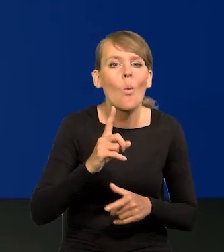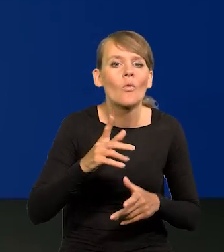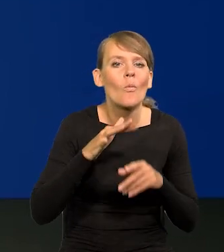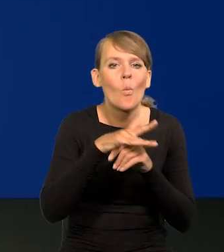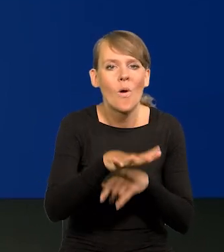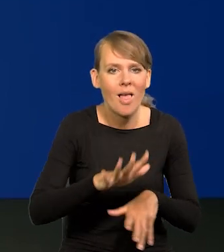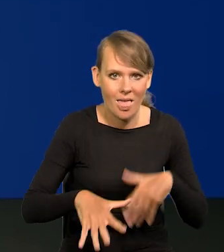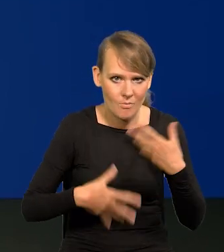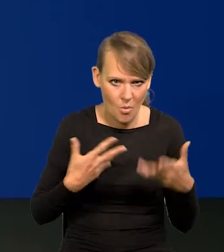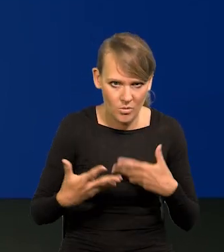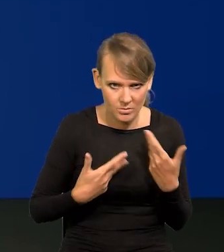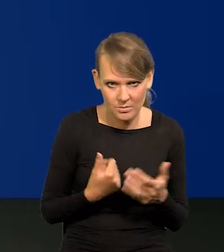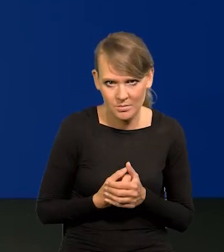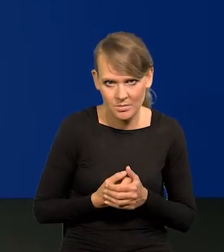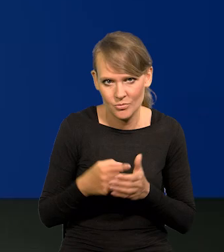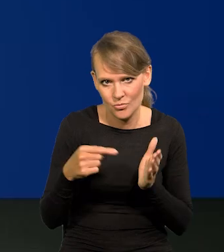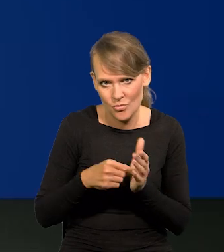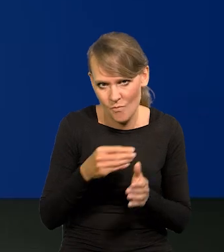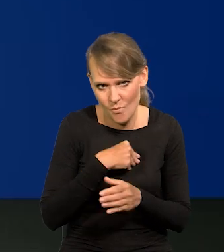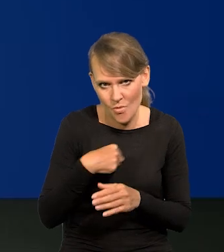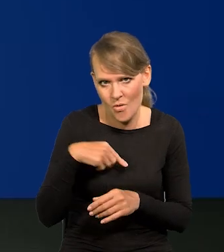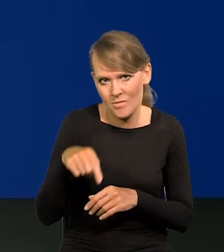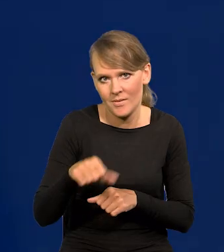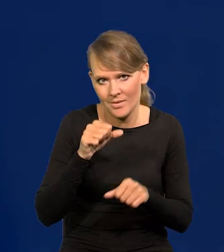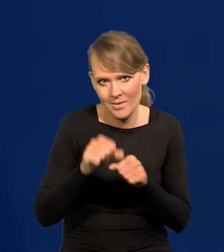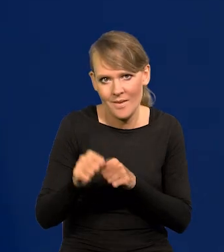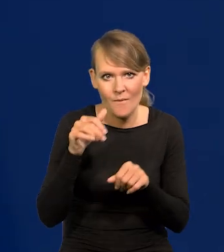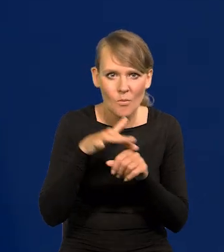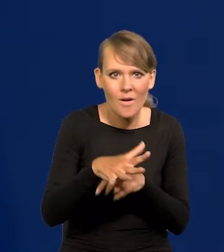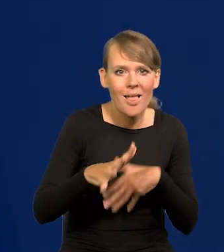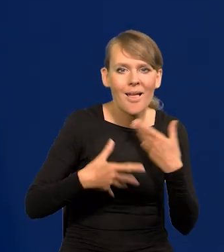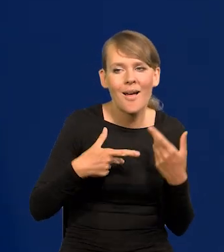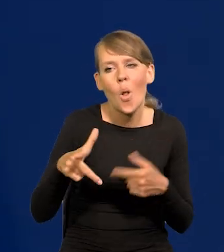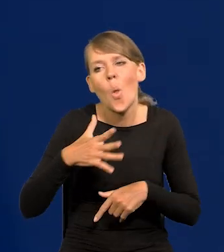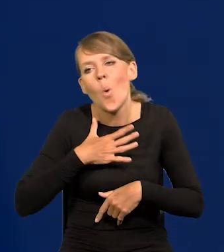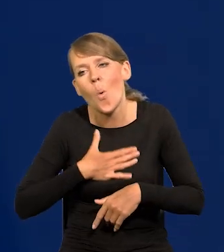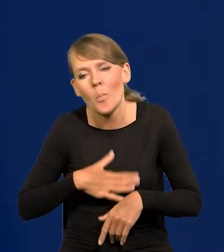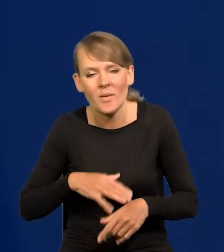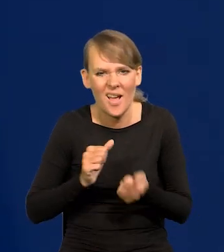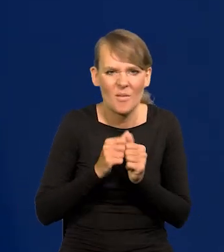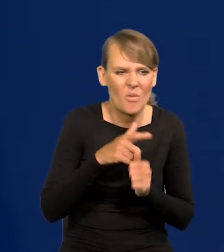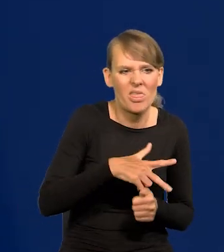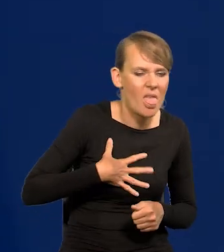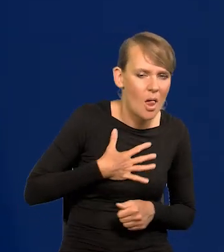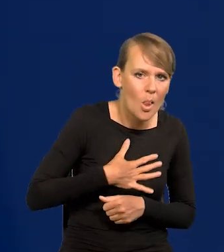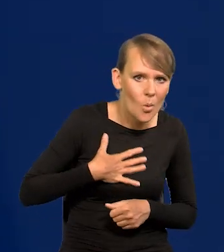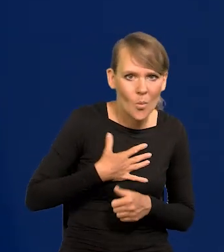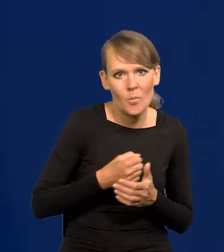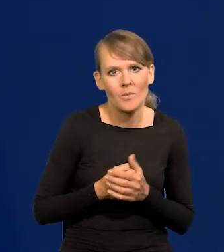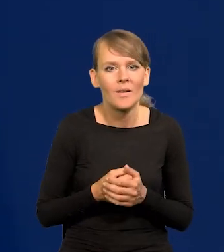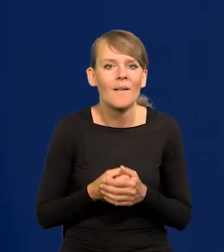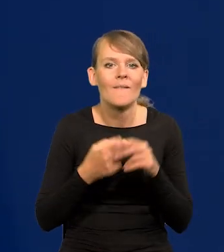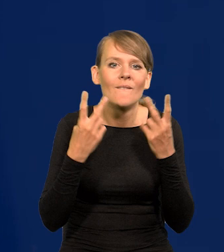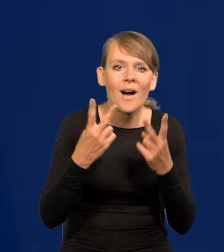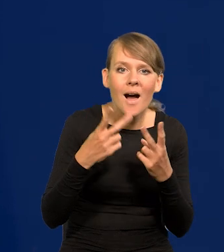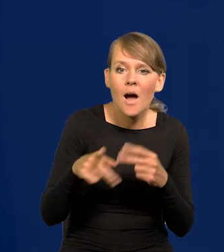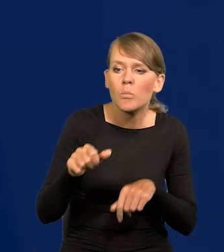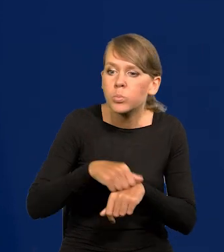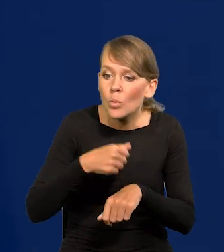Tak to wprowadził w Polsce i tak jest. Jest gra emocji, sympatii, nie sympatii. Bardziej jest ważne, że komuś się but rozwiązał,